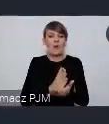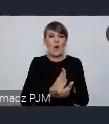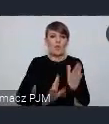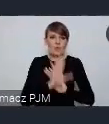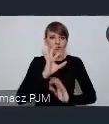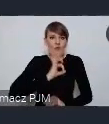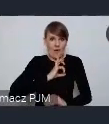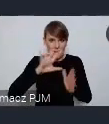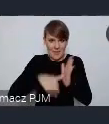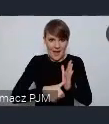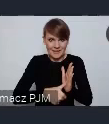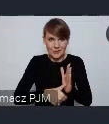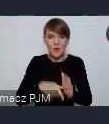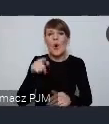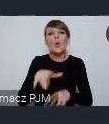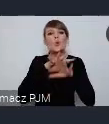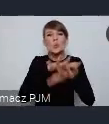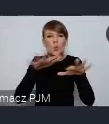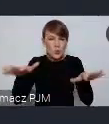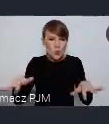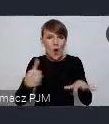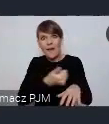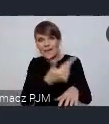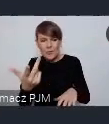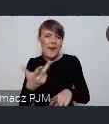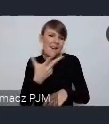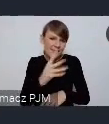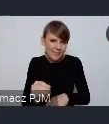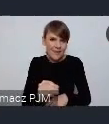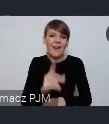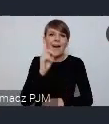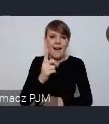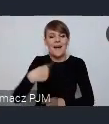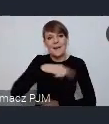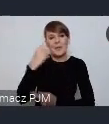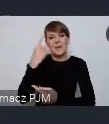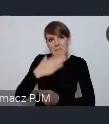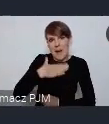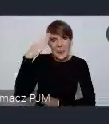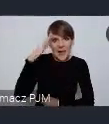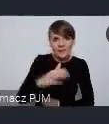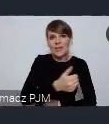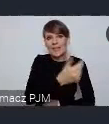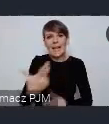To nie będzie jakaś wielka liczba, ale uważamy mamy nadzieję że kilka osób uda nam się w ten sposób